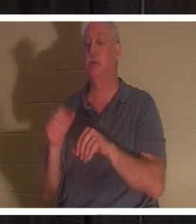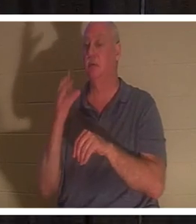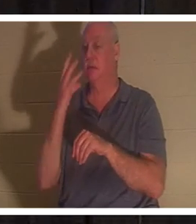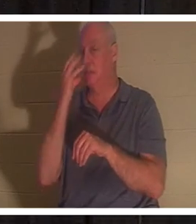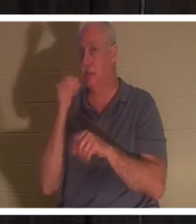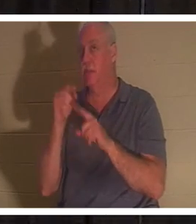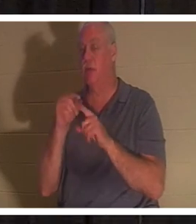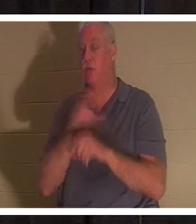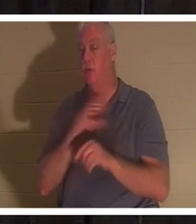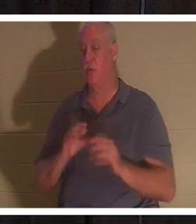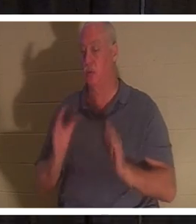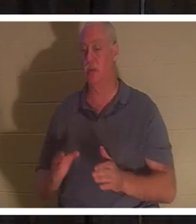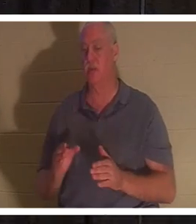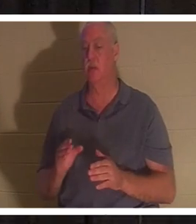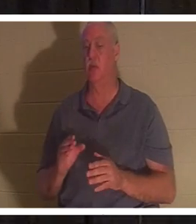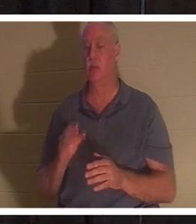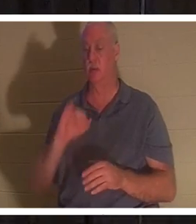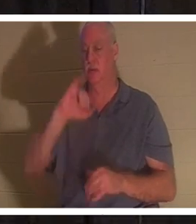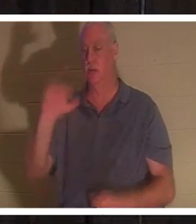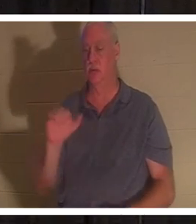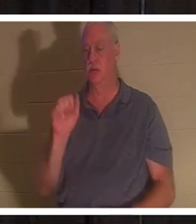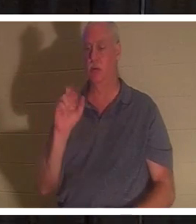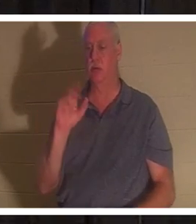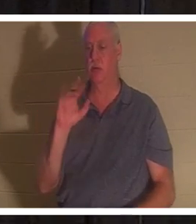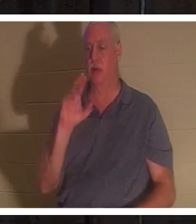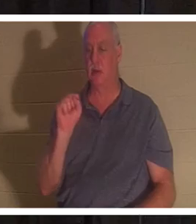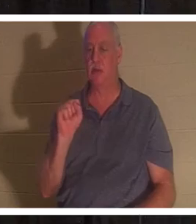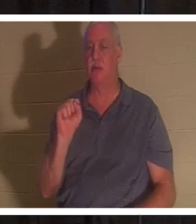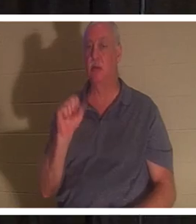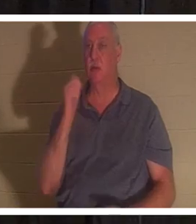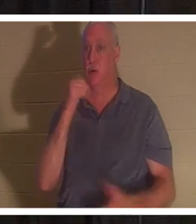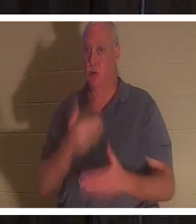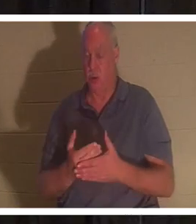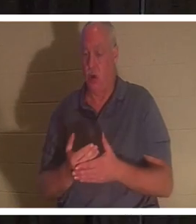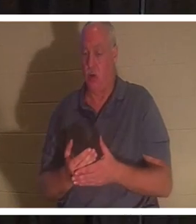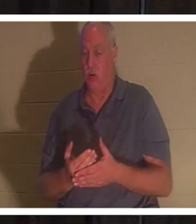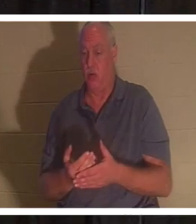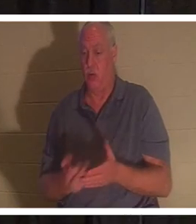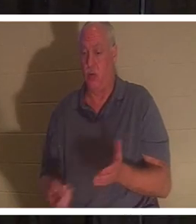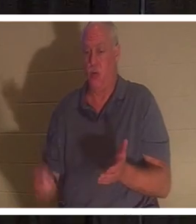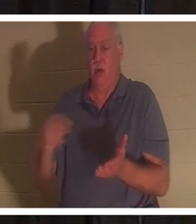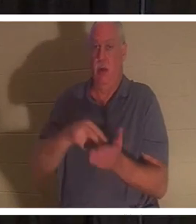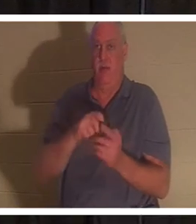ルカ 8 章を見てください。これはパワーポイントにあります。同様にあるはずです